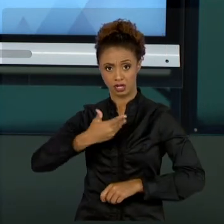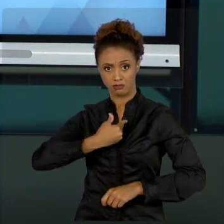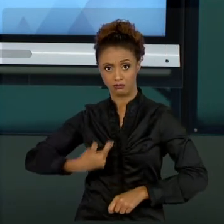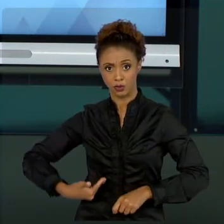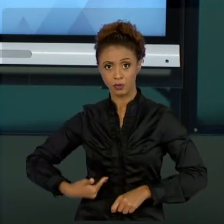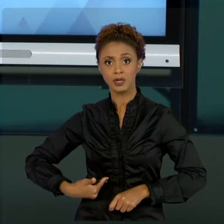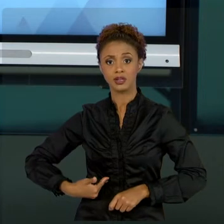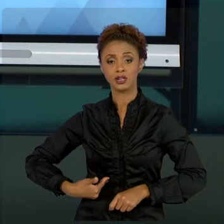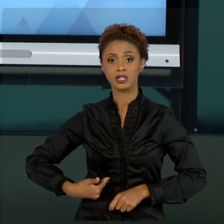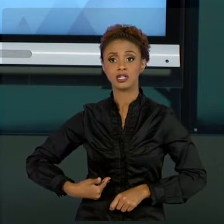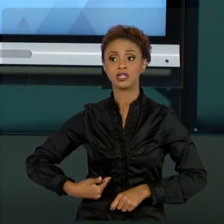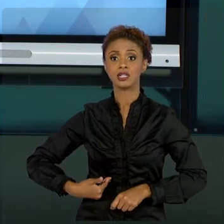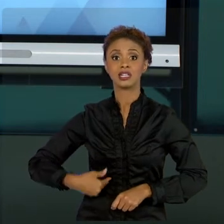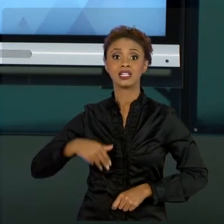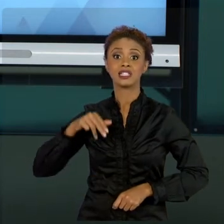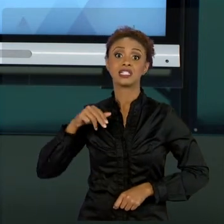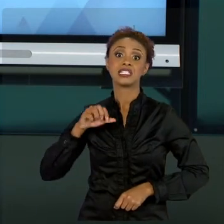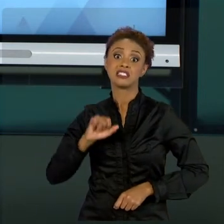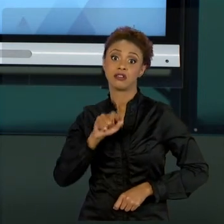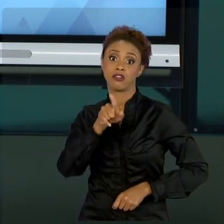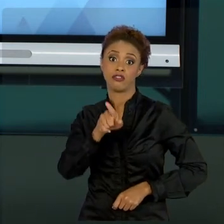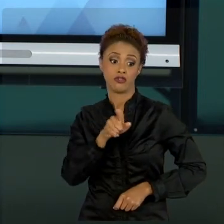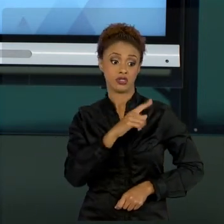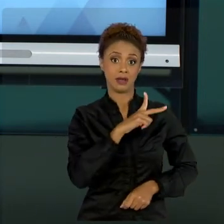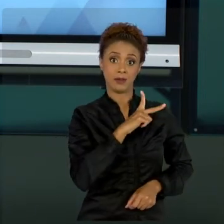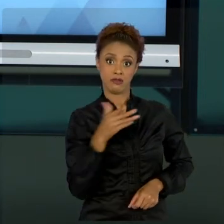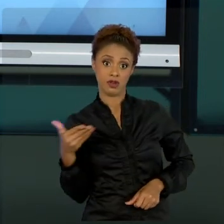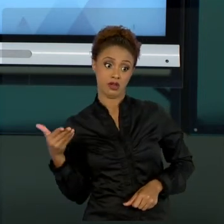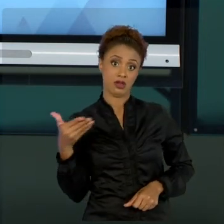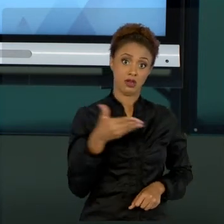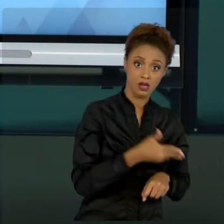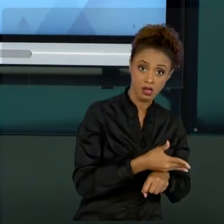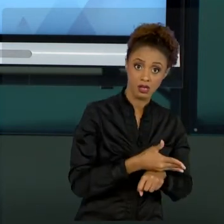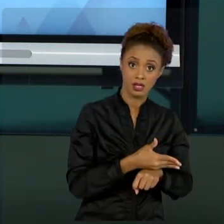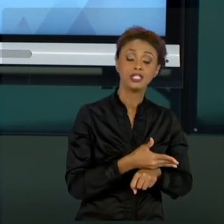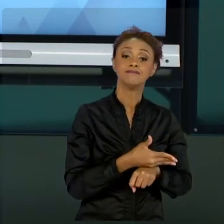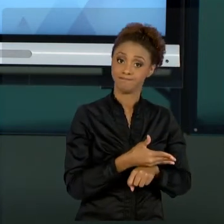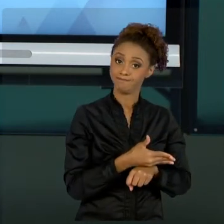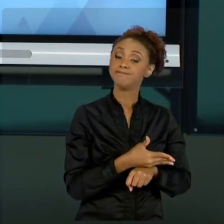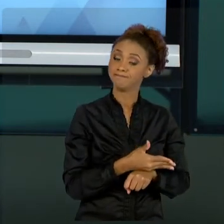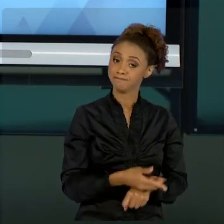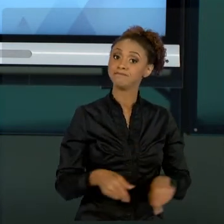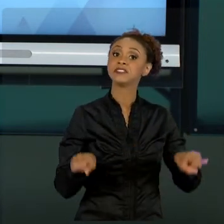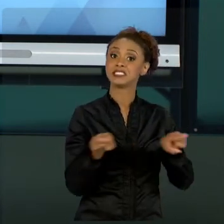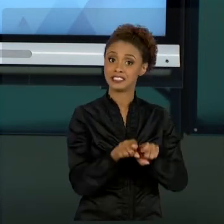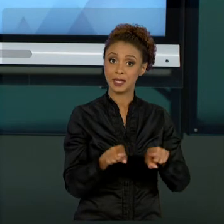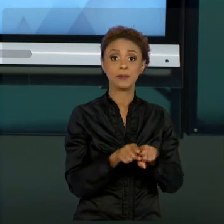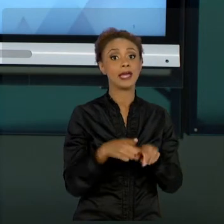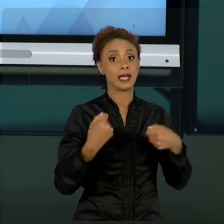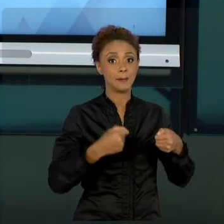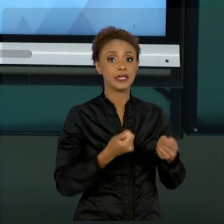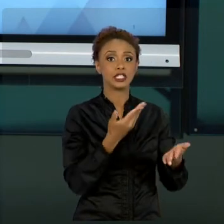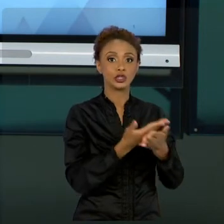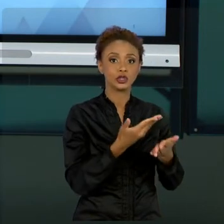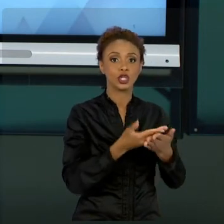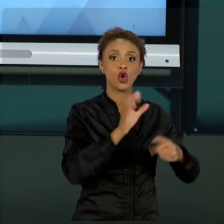INICIATIVA PRIVADA, TAMBÉM TERÁ QUE COMPLEMENTAR O SEU ESTUDO COM GESTÕES MAIS VOLTADAS TAMBÉM